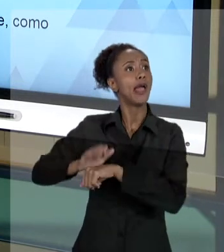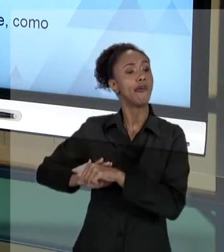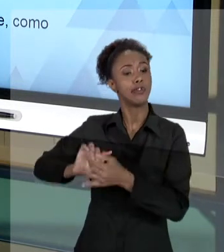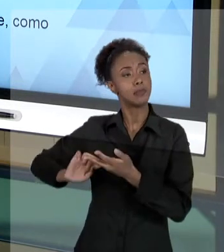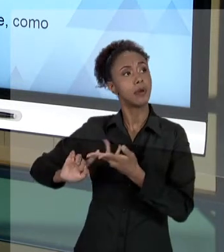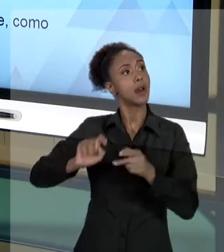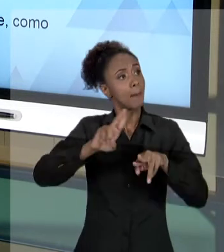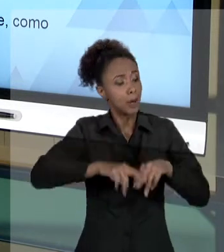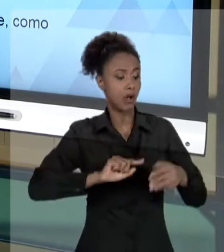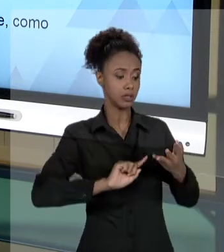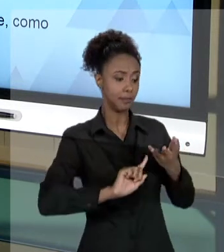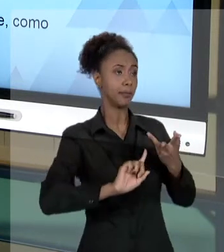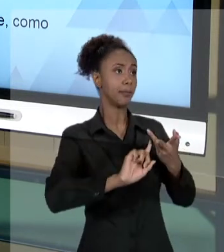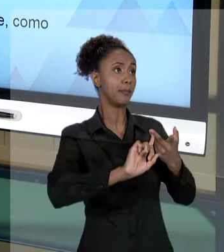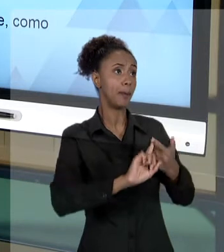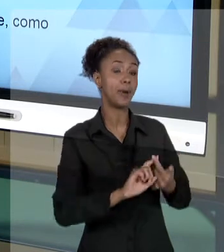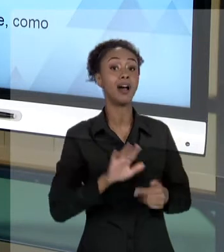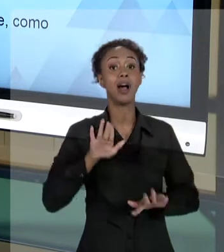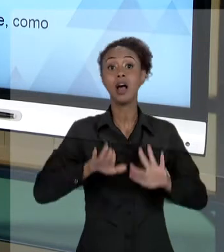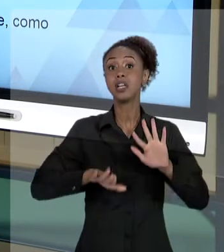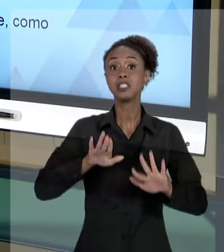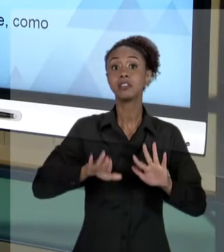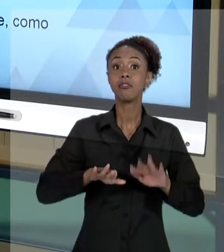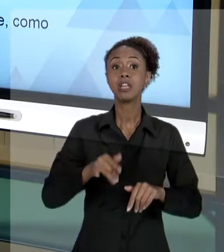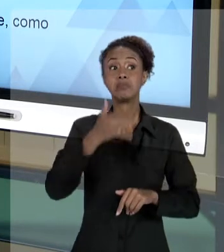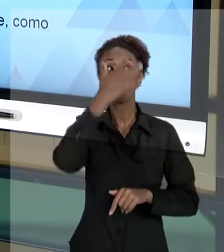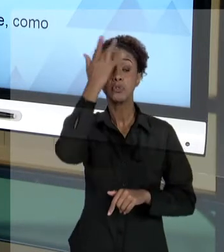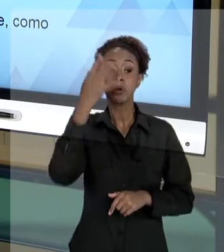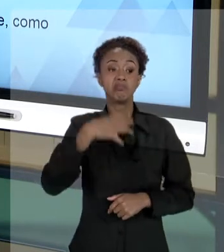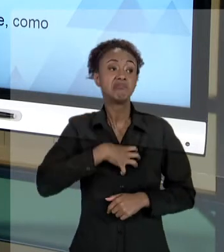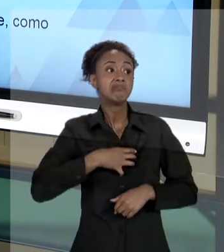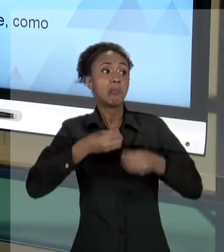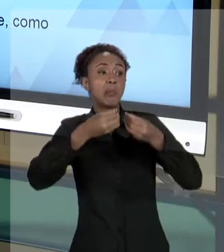AQUILO ALGUÉM PODE, DE ALGUMA FORMA, SENTIR-SE PREJUDICADA EM RAZÃO DISSO.